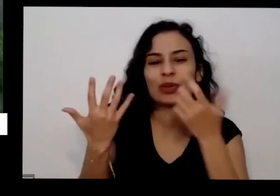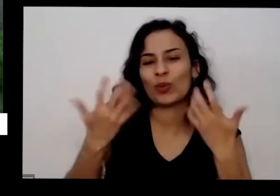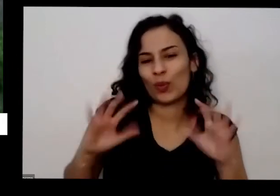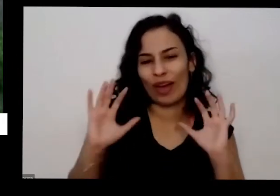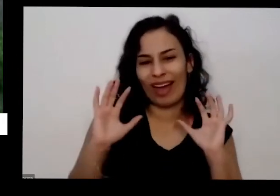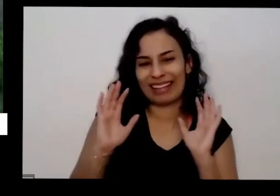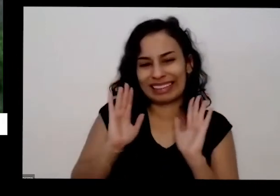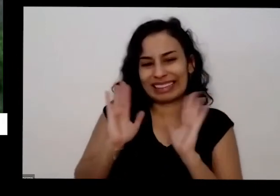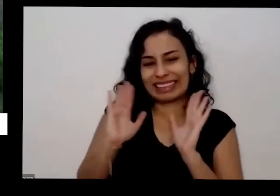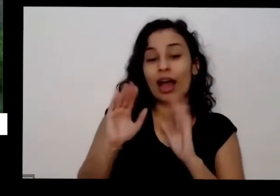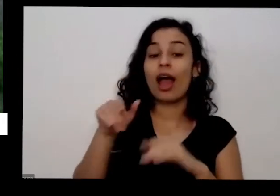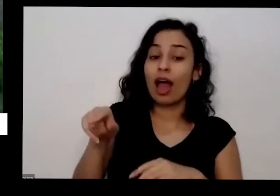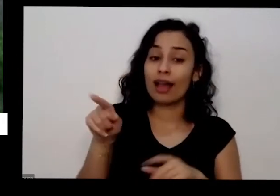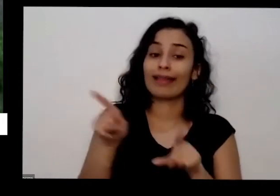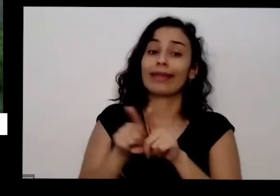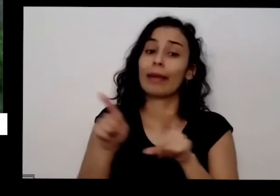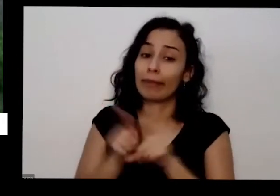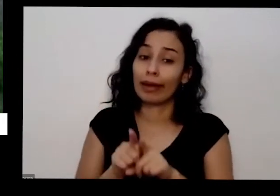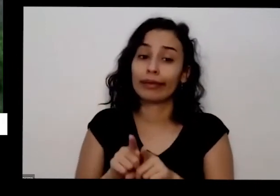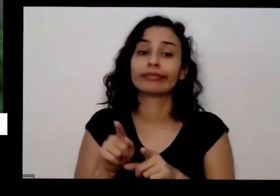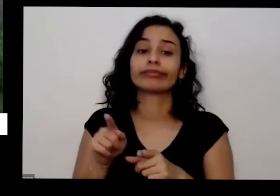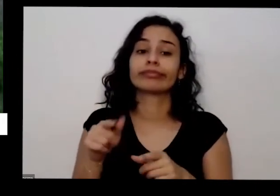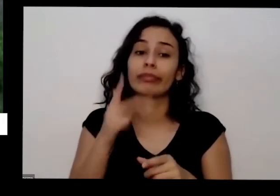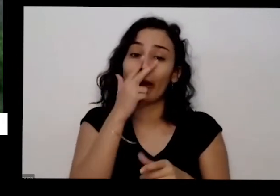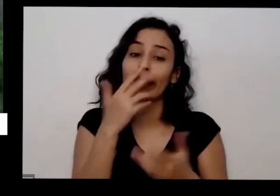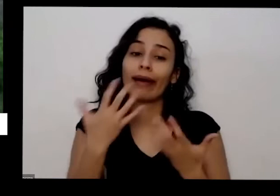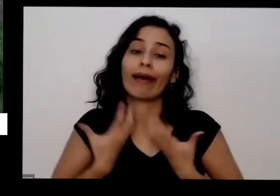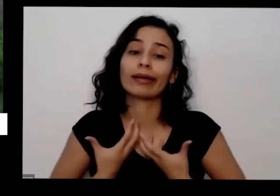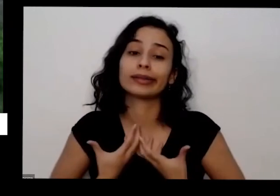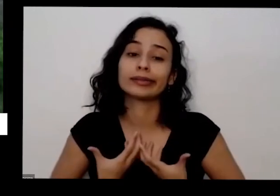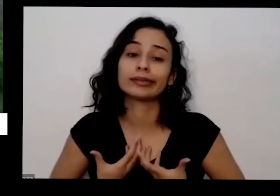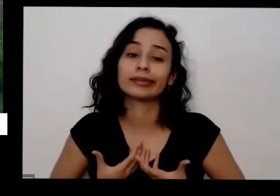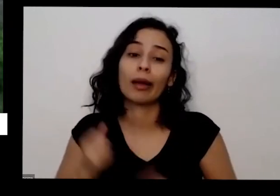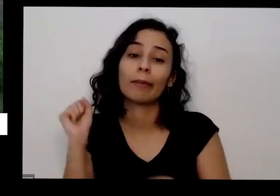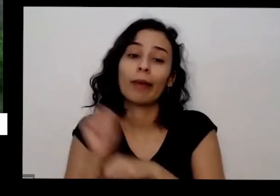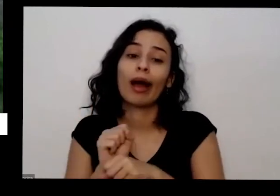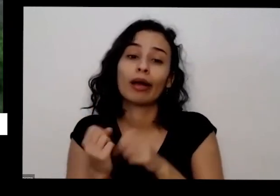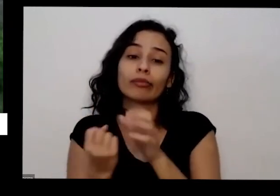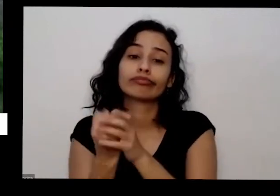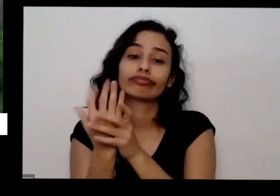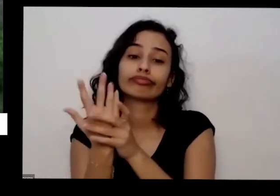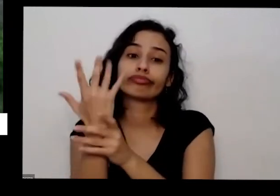também mas para um pouco de produzir é legal quando a gente a planta está produzindo tá